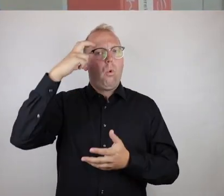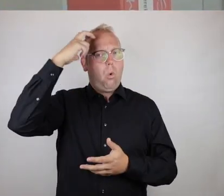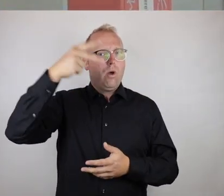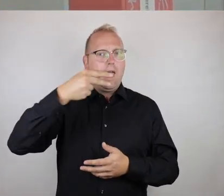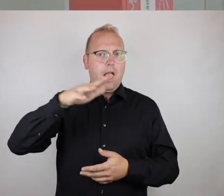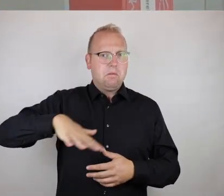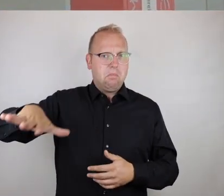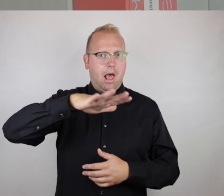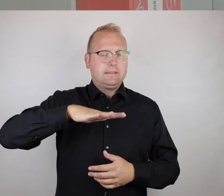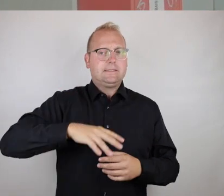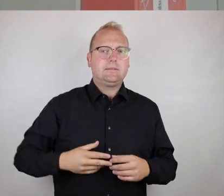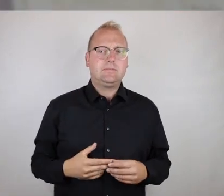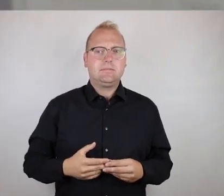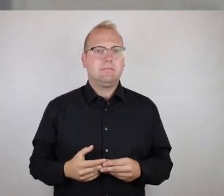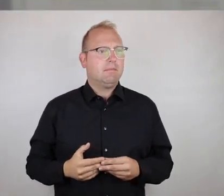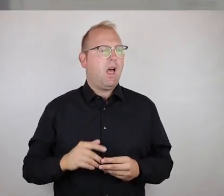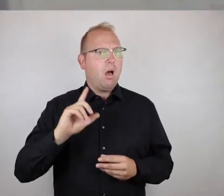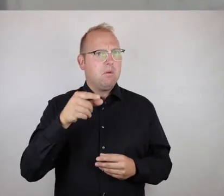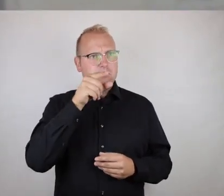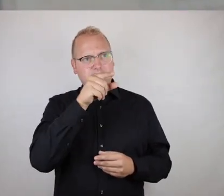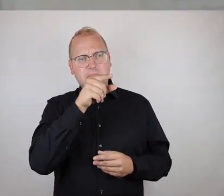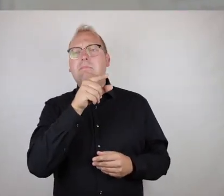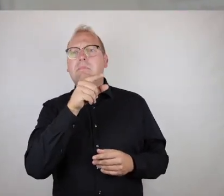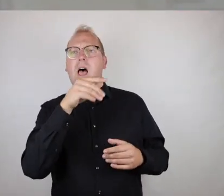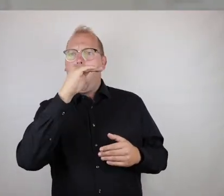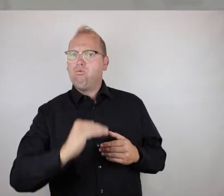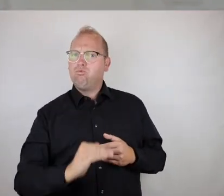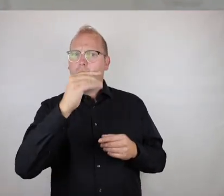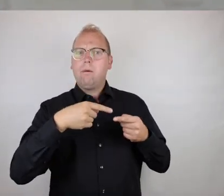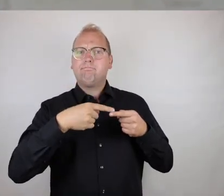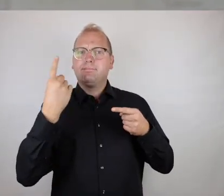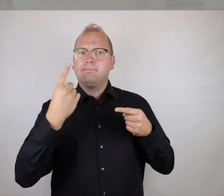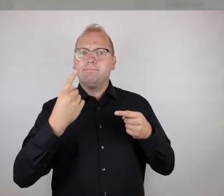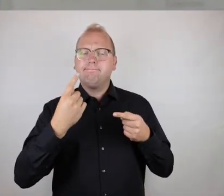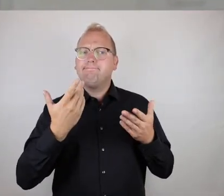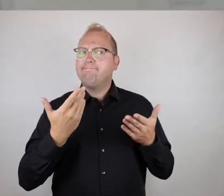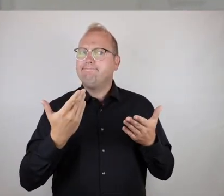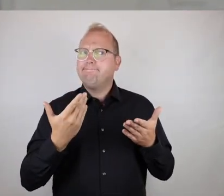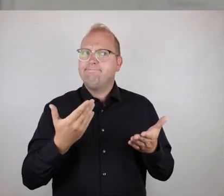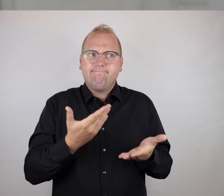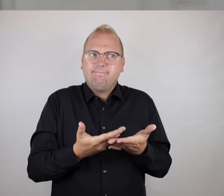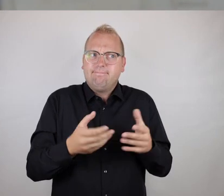König-Heinrich-Platz wiederum, aber zum einen ist der Aufzug defekt und aus